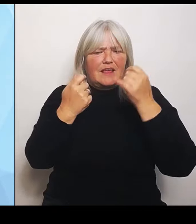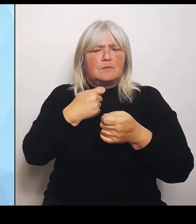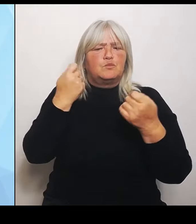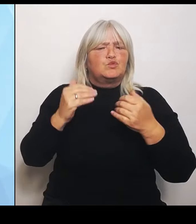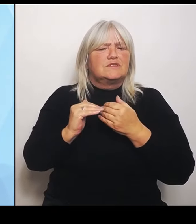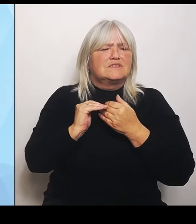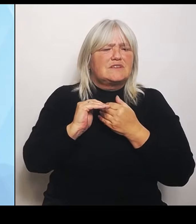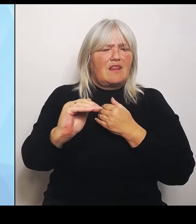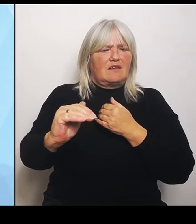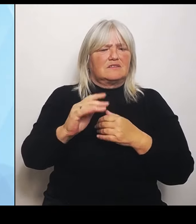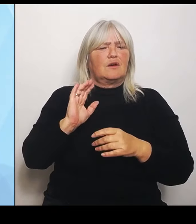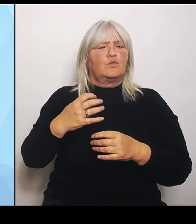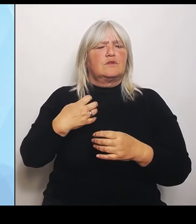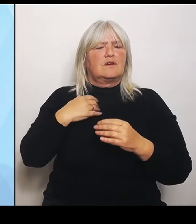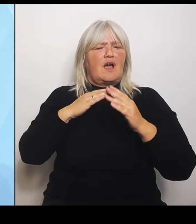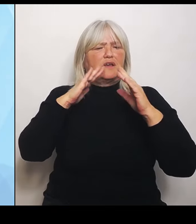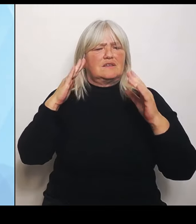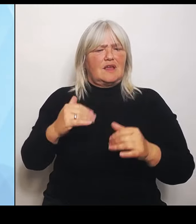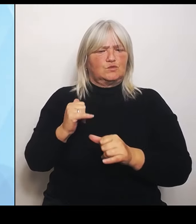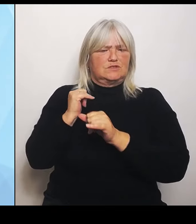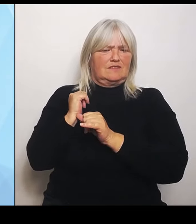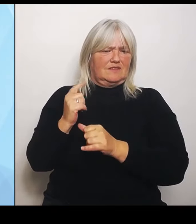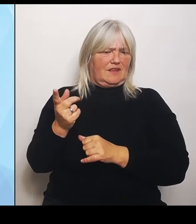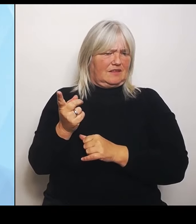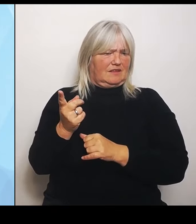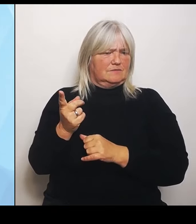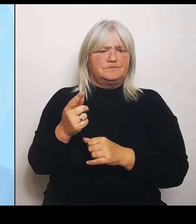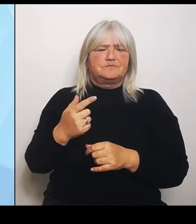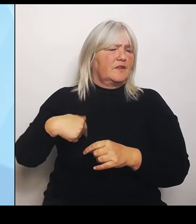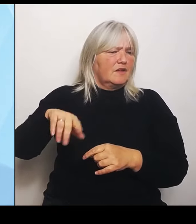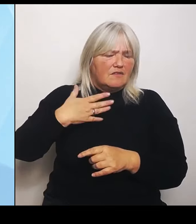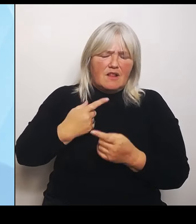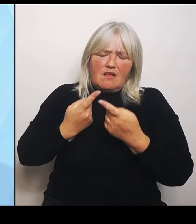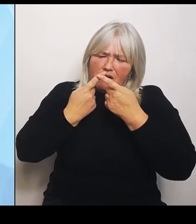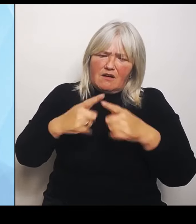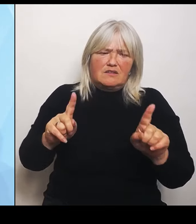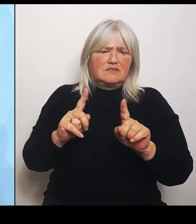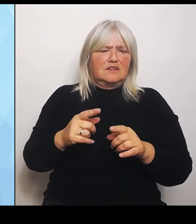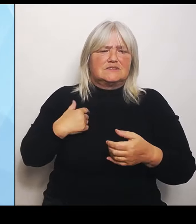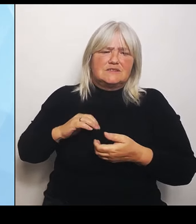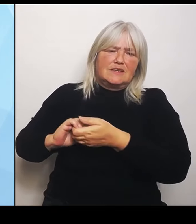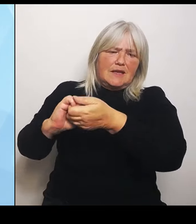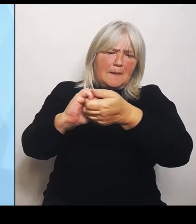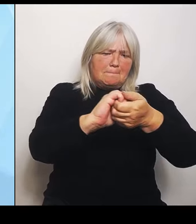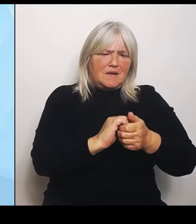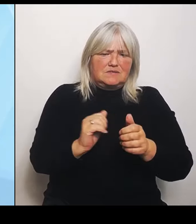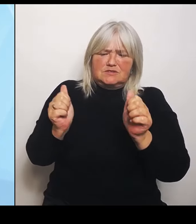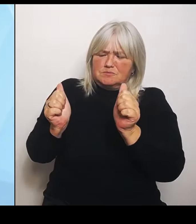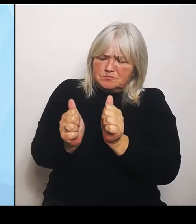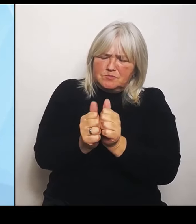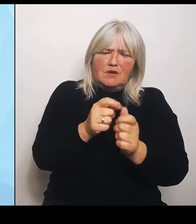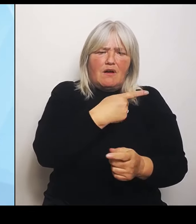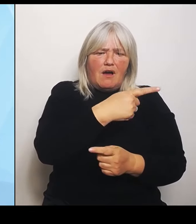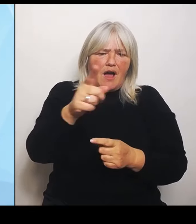Wir wollen gemeinsam und vor allem im Schulterschluss mit allen Beteiligten die Umstrukturierung gestalten, und zwar in einem sehr kooperativen Prozess.